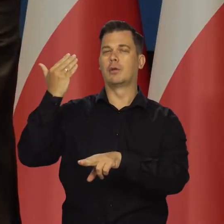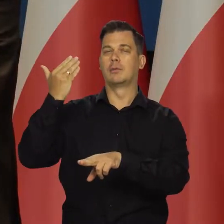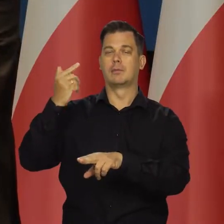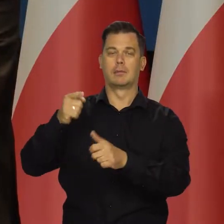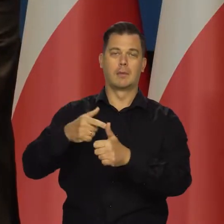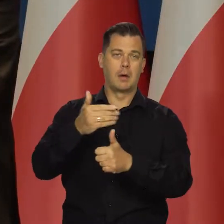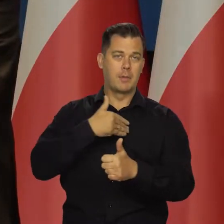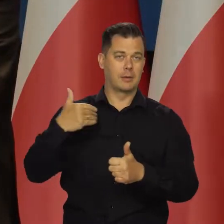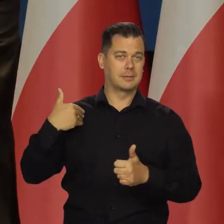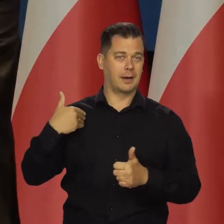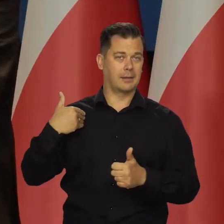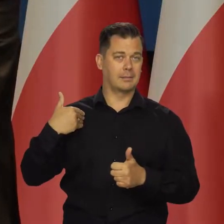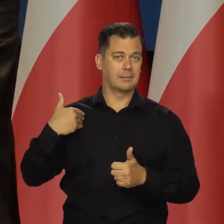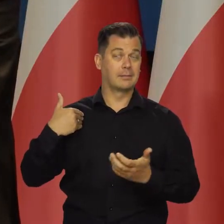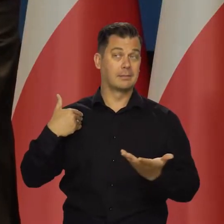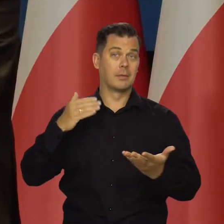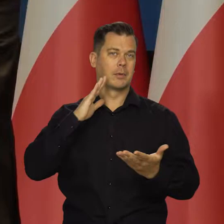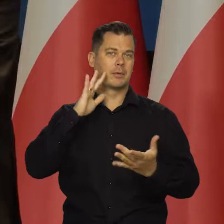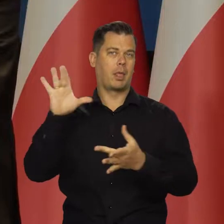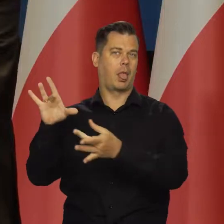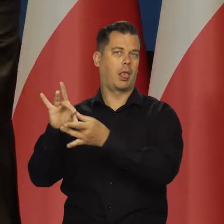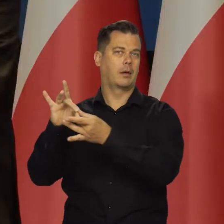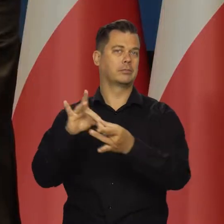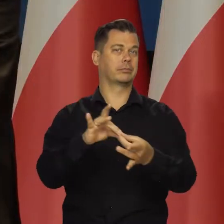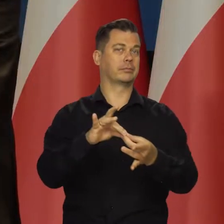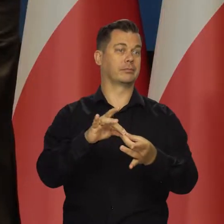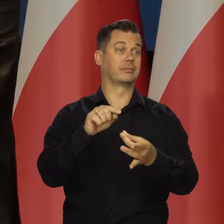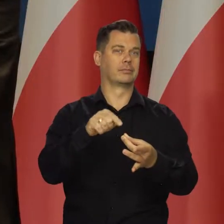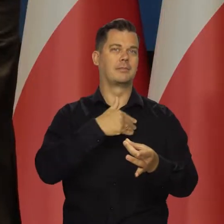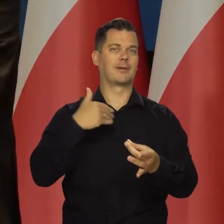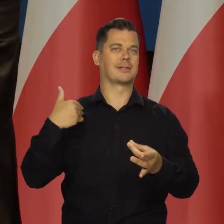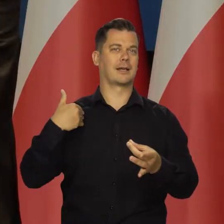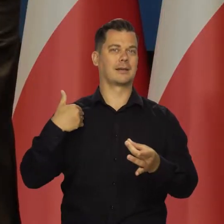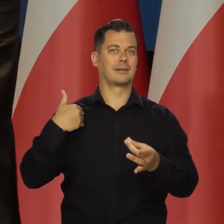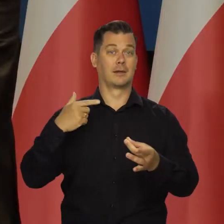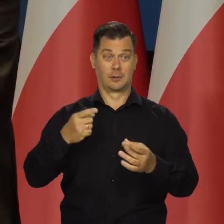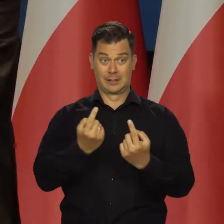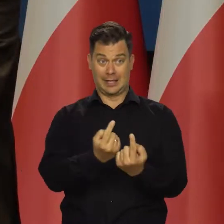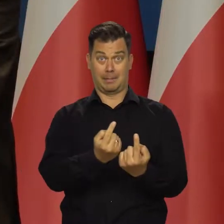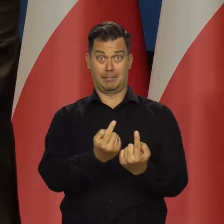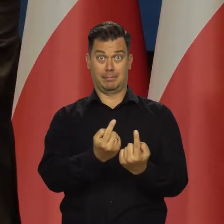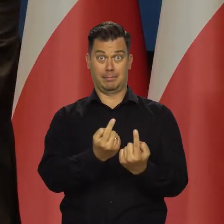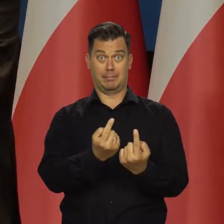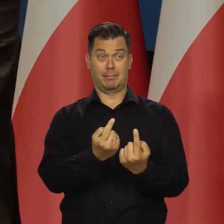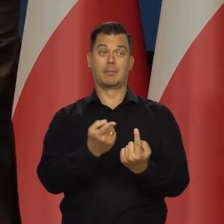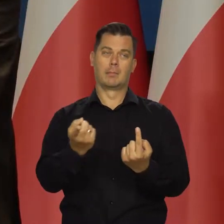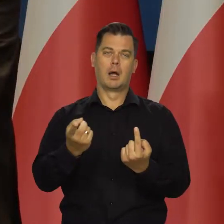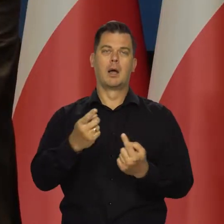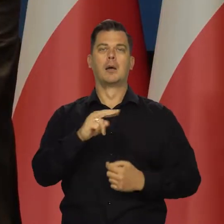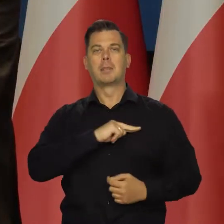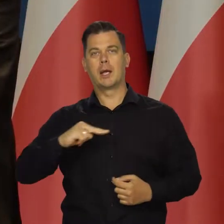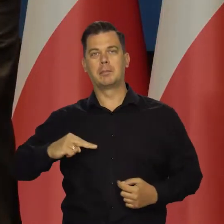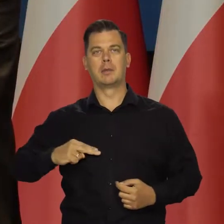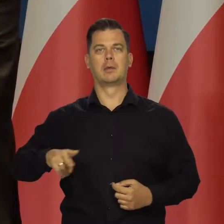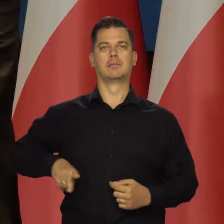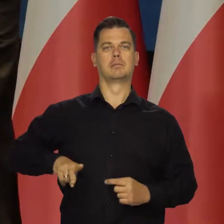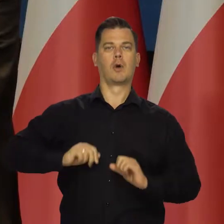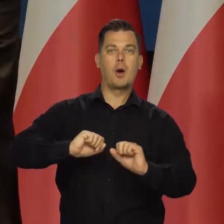takich jak Polska, które mają być takim satelitą po prostu. Pozornie samodzielne, ale premier, minister obrony, finansów